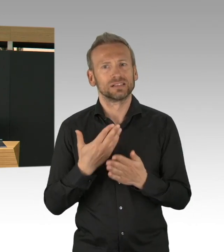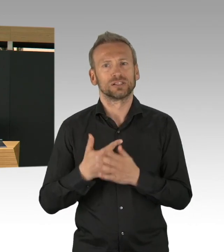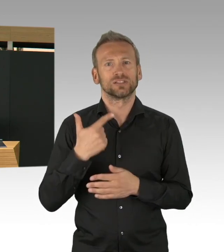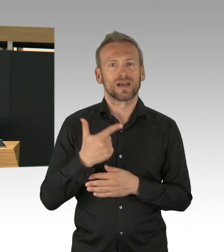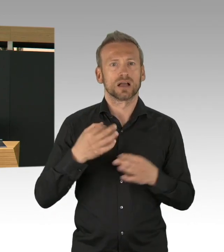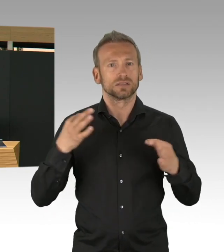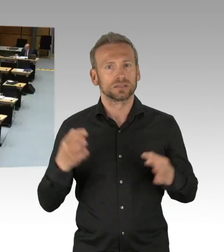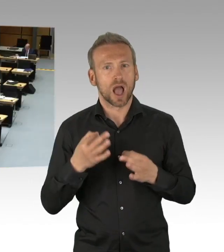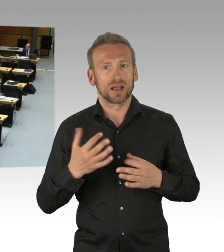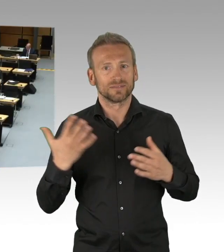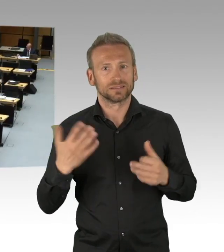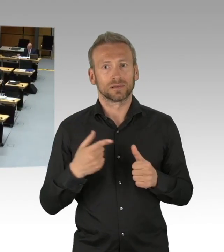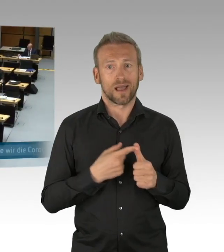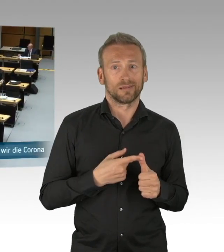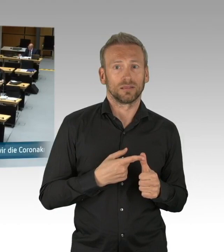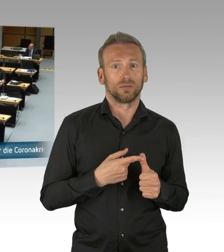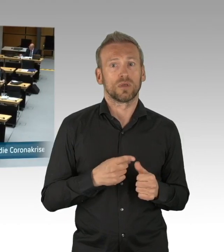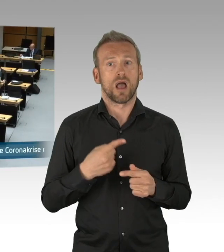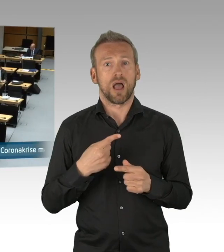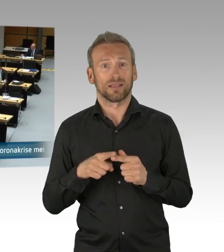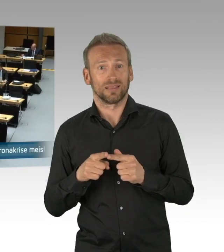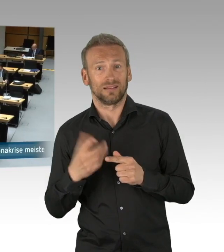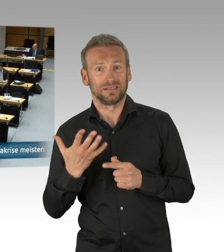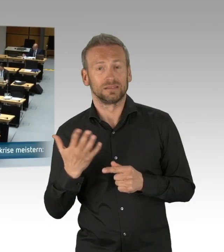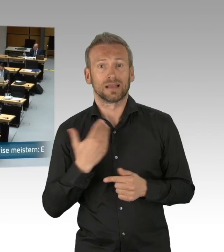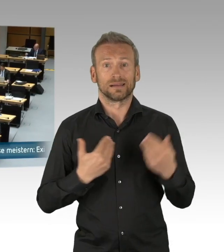und auf der anderen Seite wir Kapazitäten